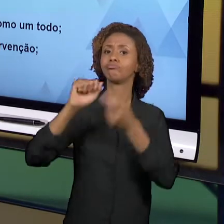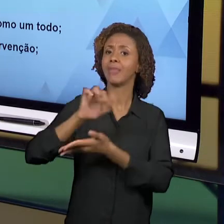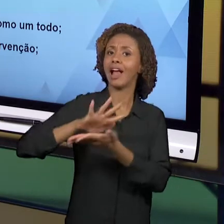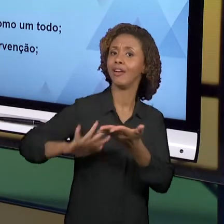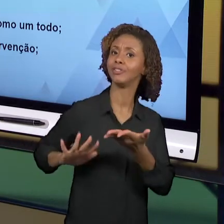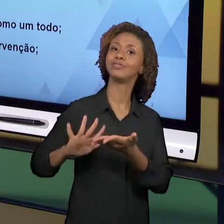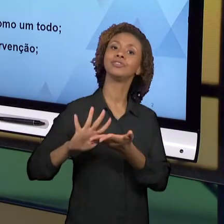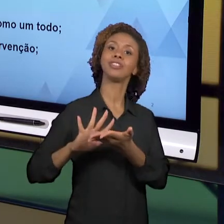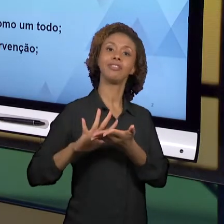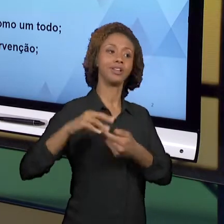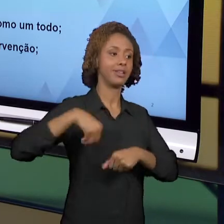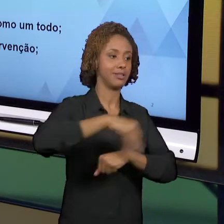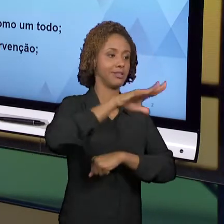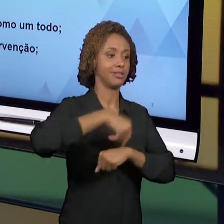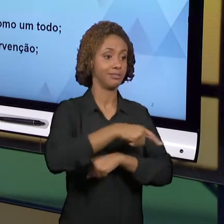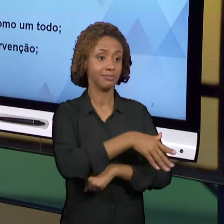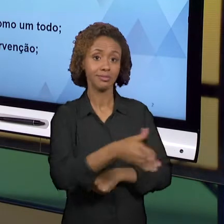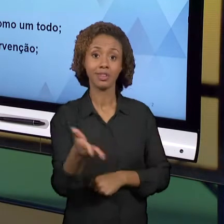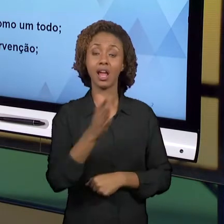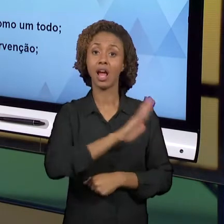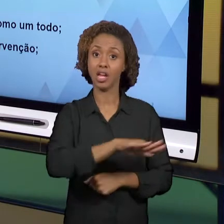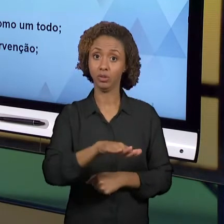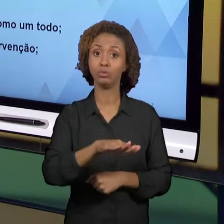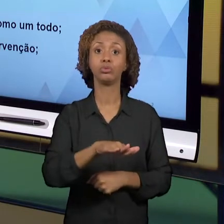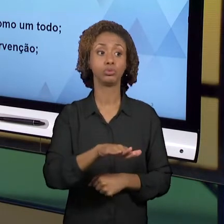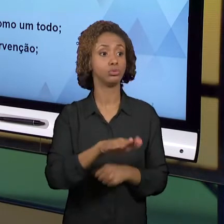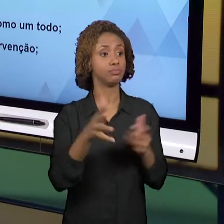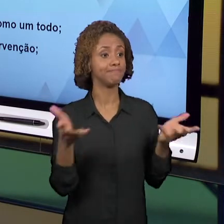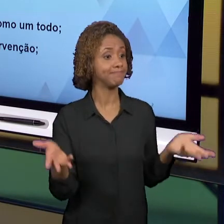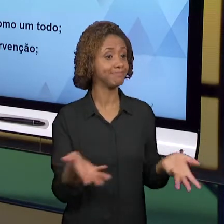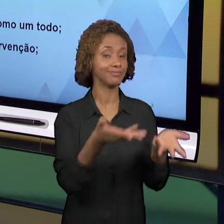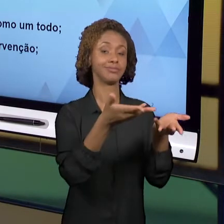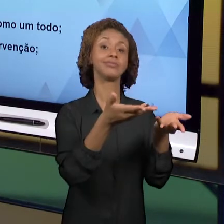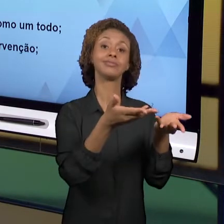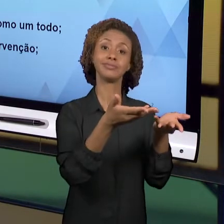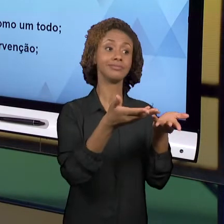OS NOSSOS ALUNOS CRESÇAM. AS AÇÕES DE OBSERVAÇÃO